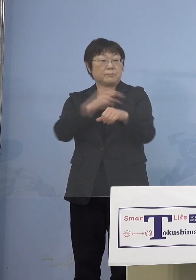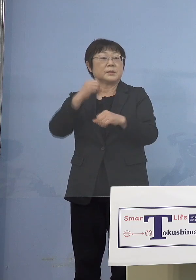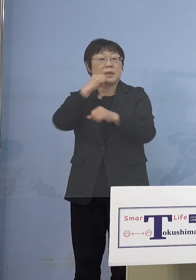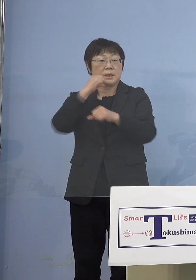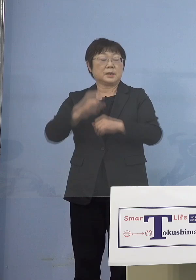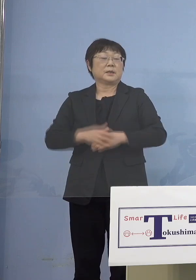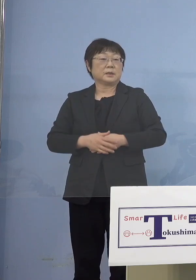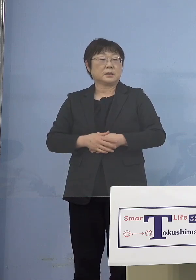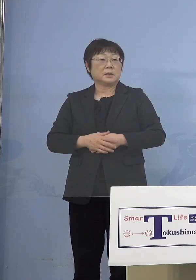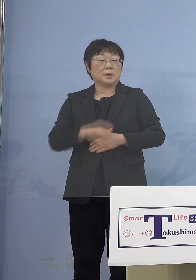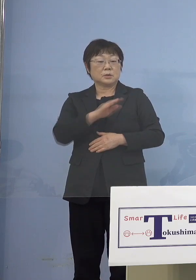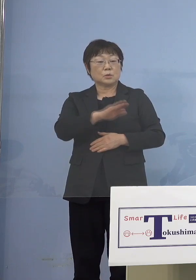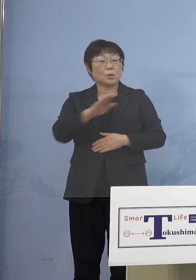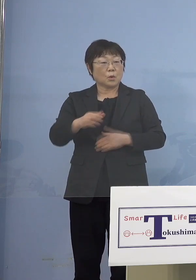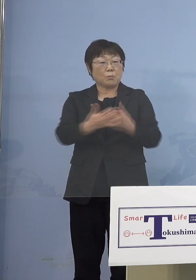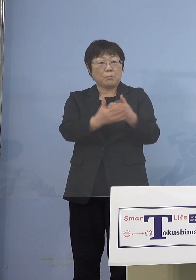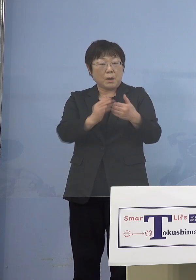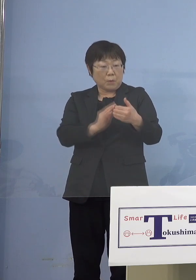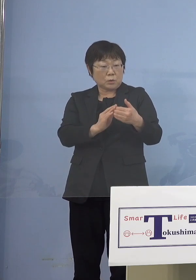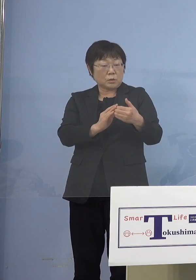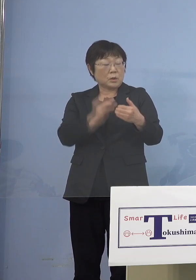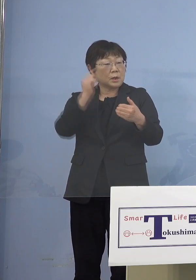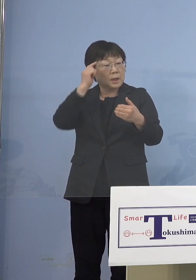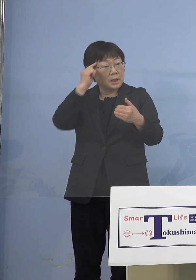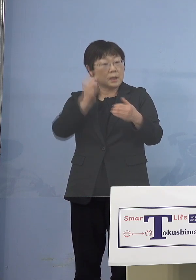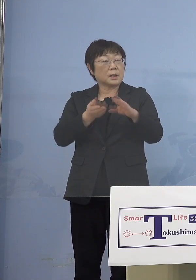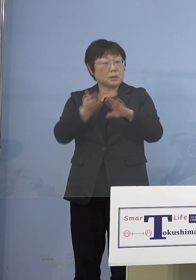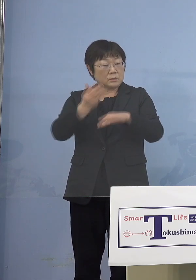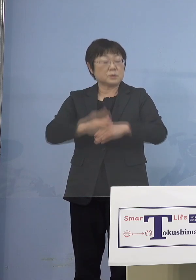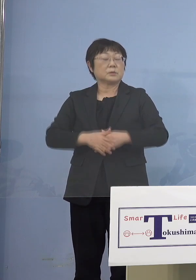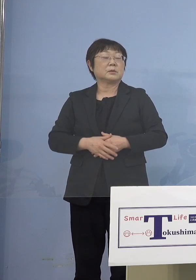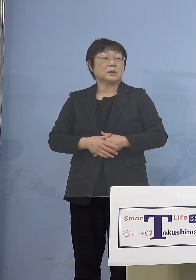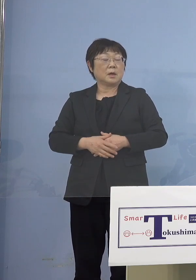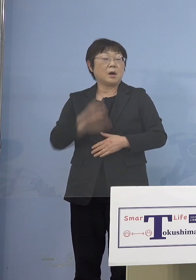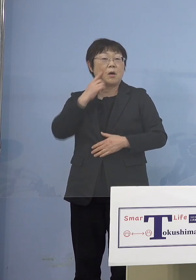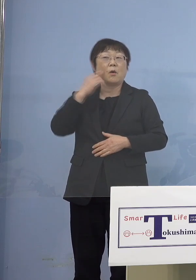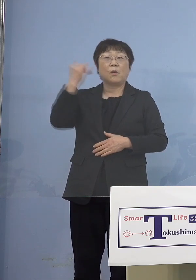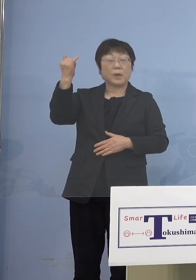その子たちを守ることを考えると その親御さんはもちろんのこと